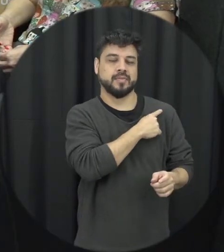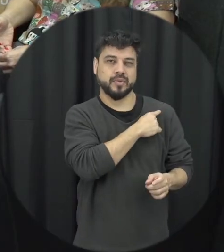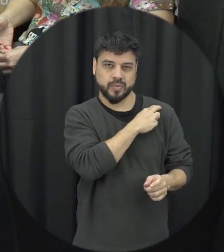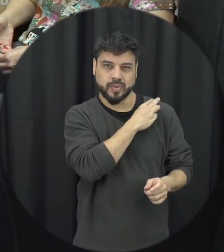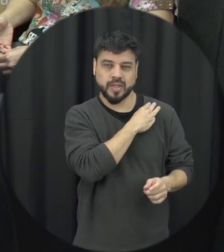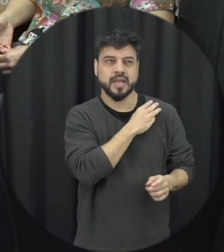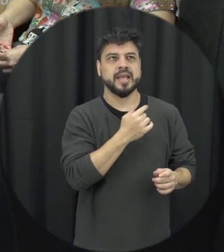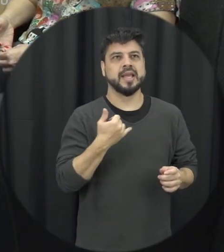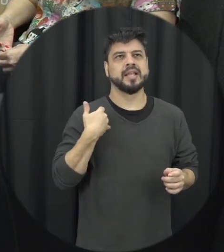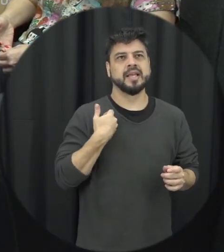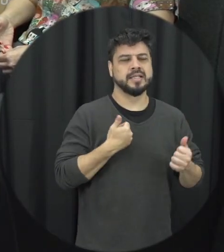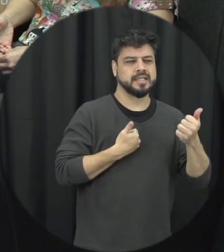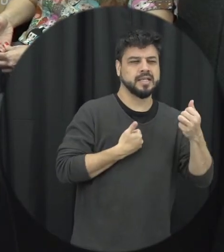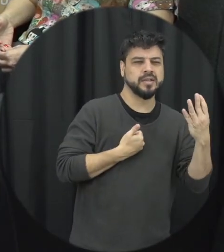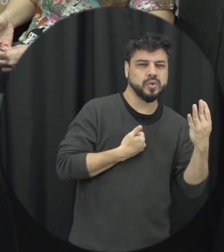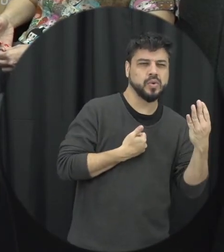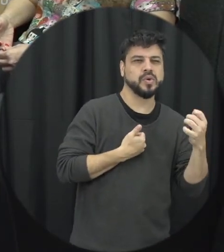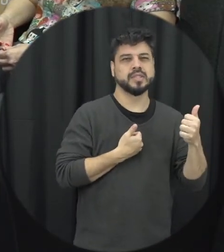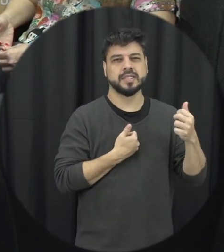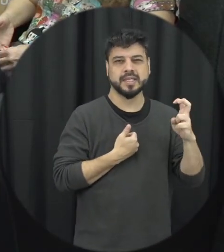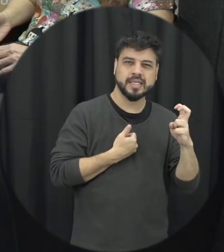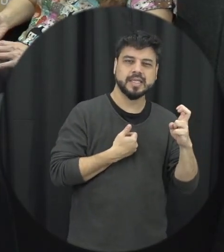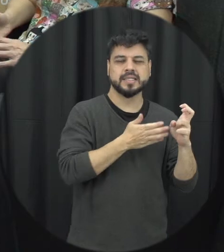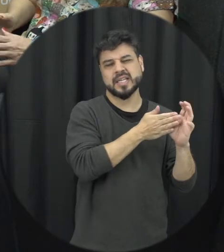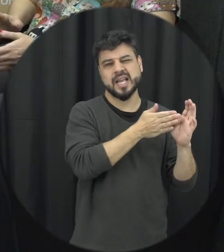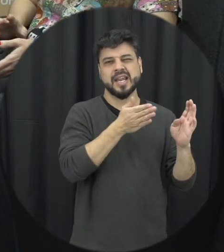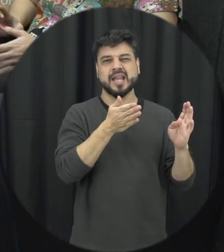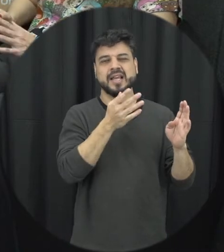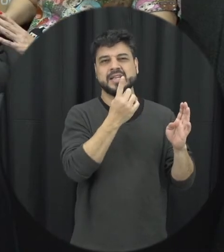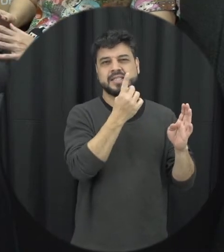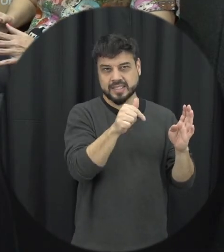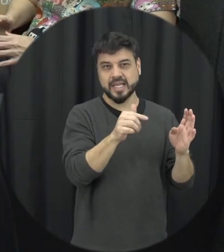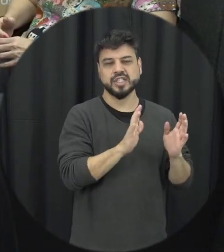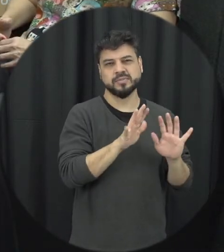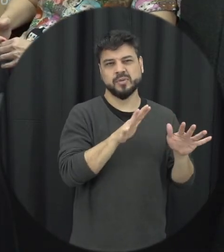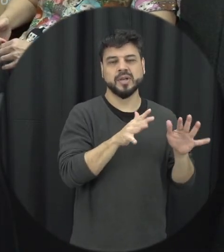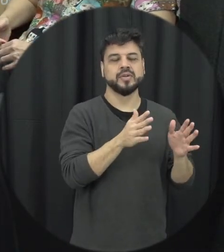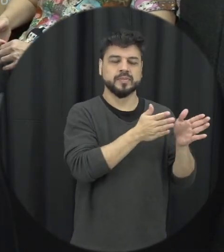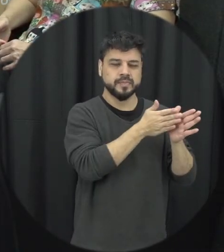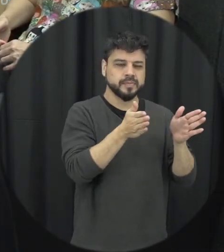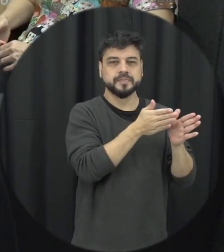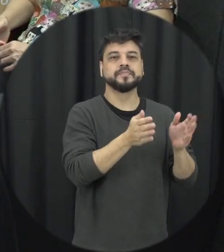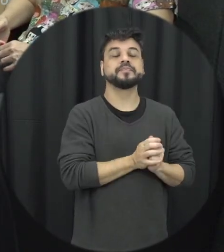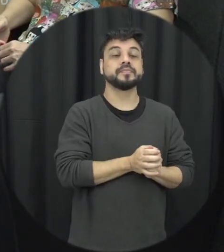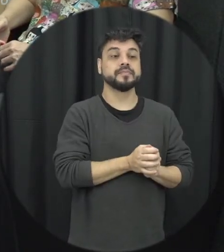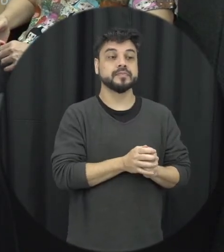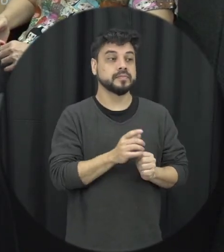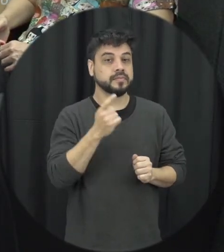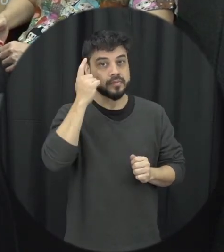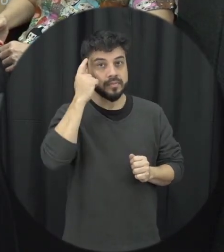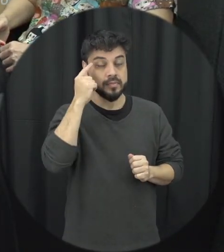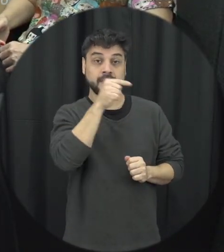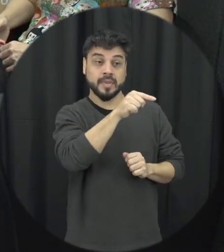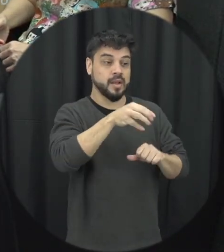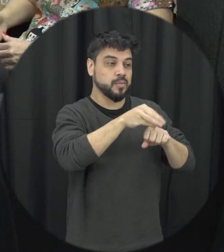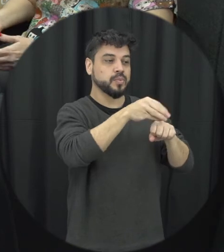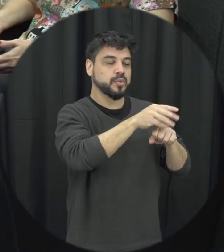fase etária de 14, 15, e 17 e fica mais ou menos aí por aí e a ideia seria que eles aprendessem